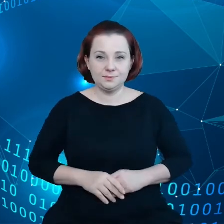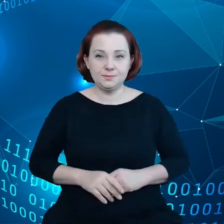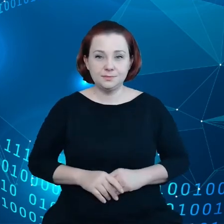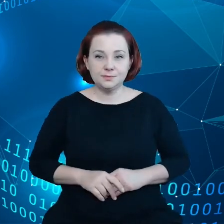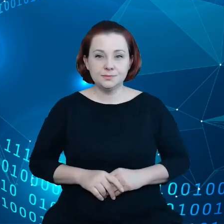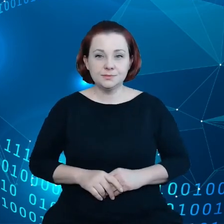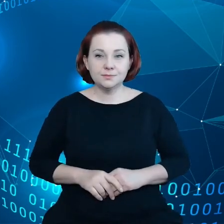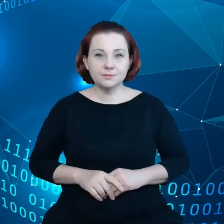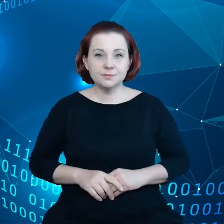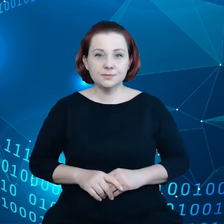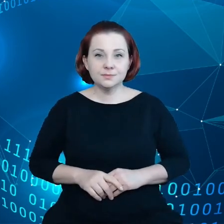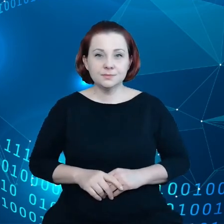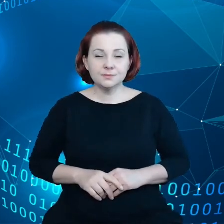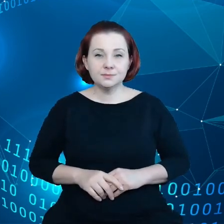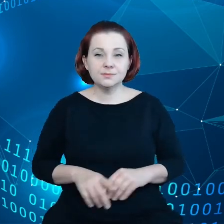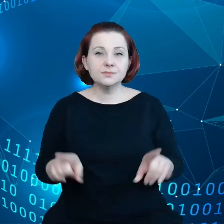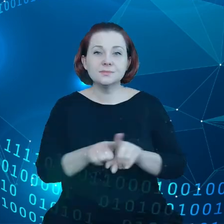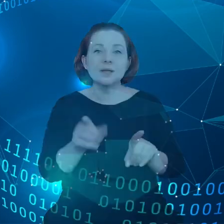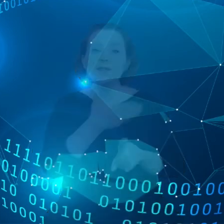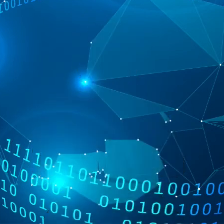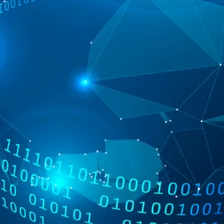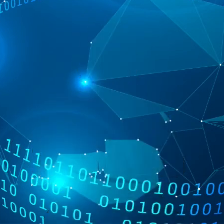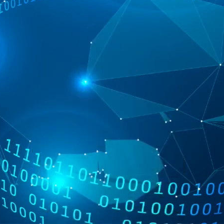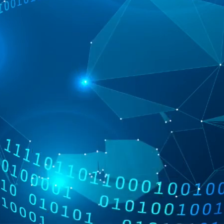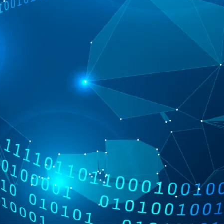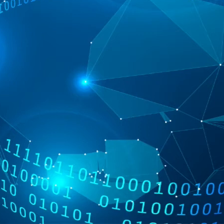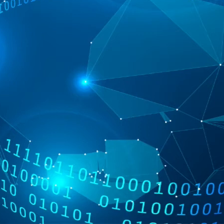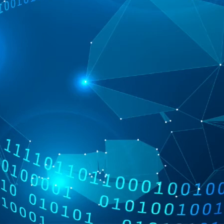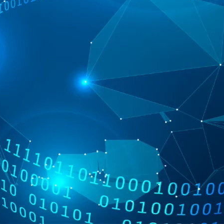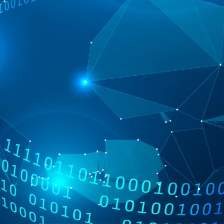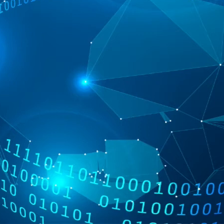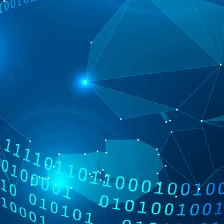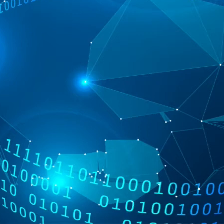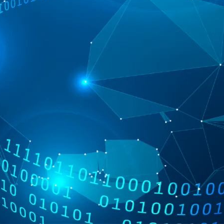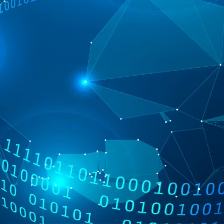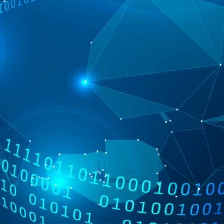I też nie ma tutaj jasności czy w przypadku robotów fabrycznych,